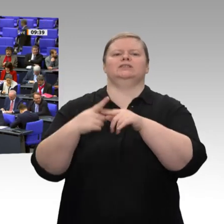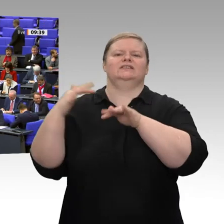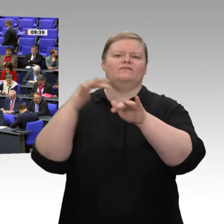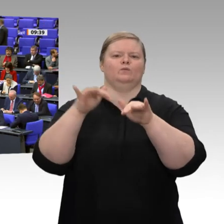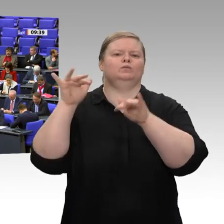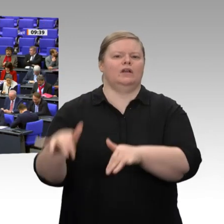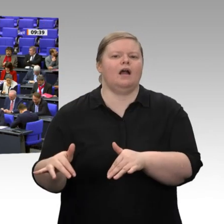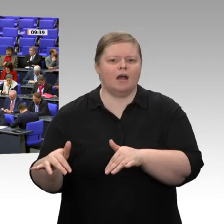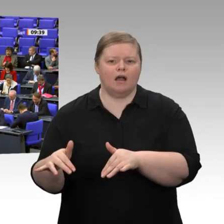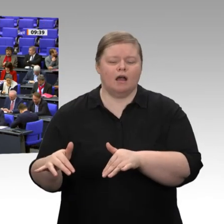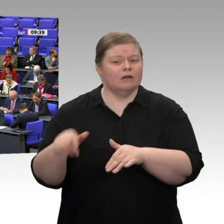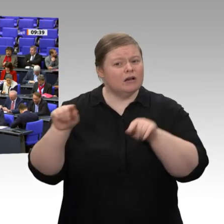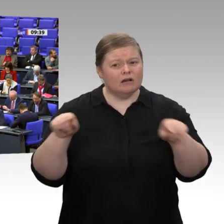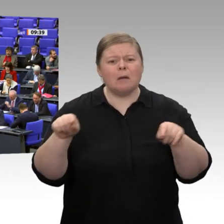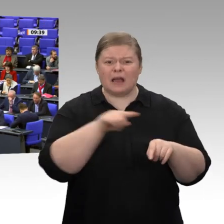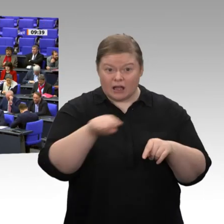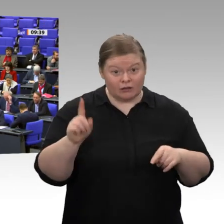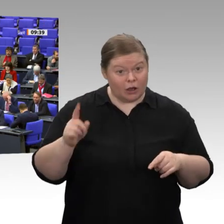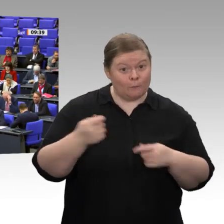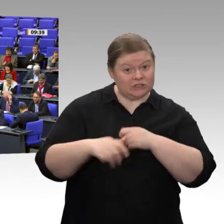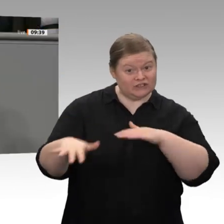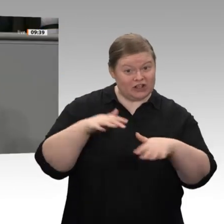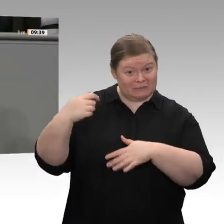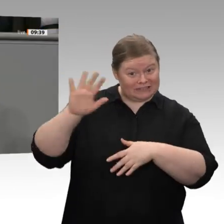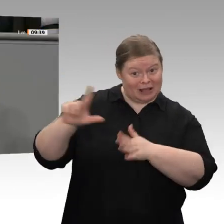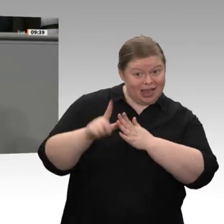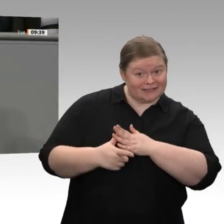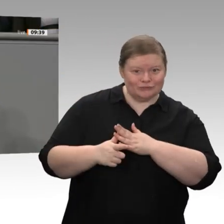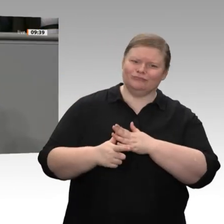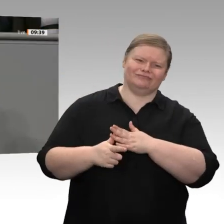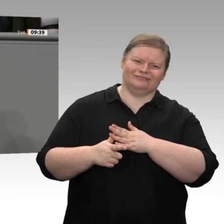Die staatlichen Brutto-Ausrüstungsinvestitionen stagnierten 2019. Herr Altmaier, Ihre Regierung